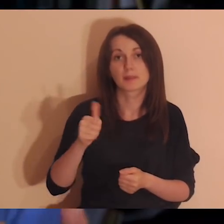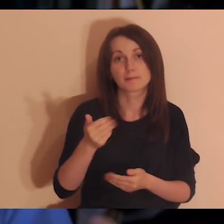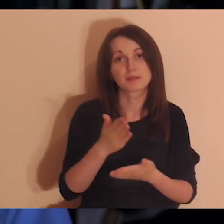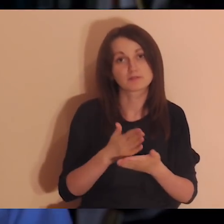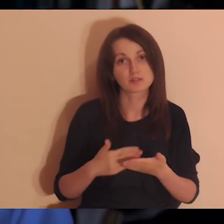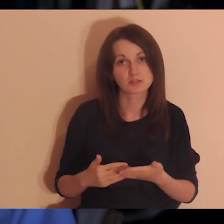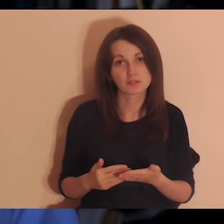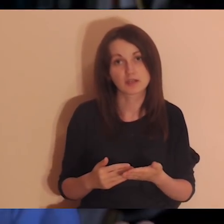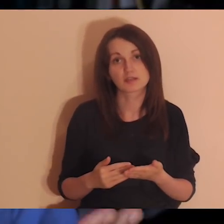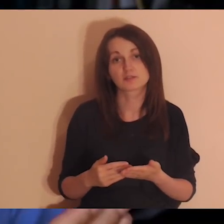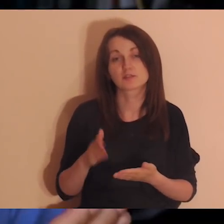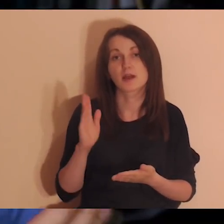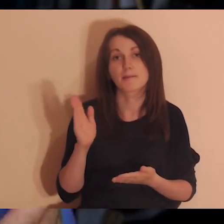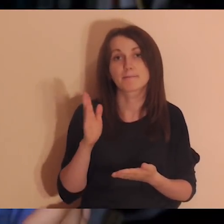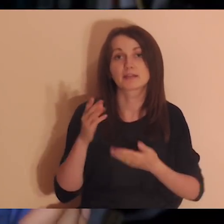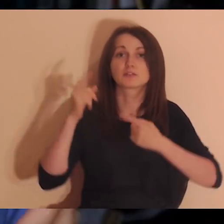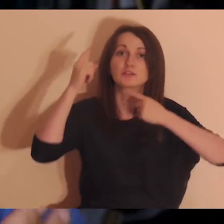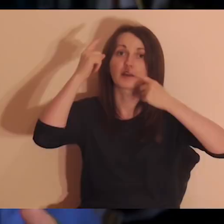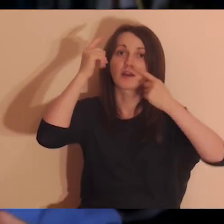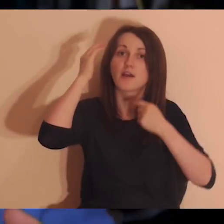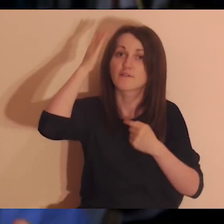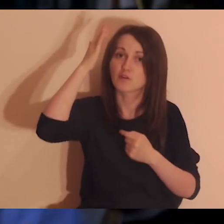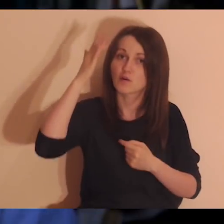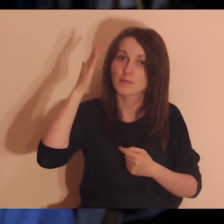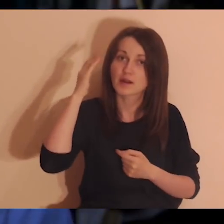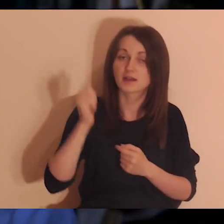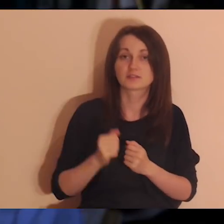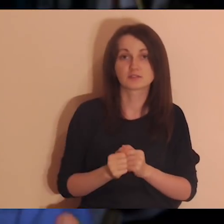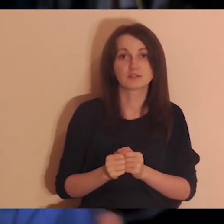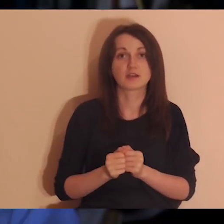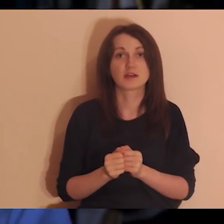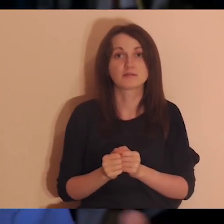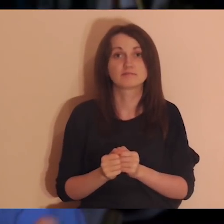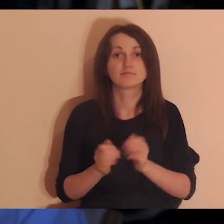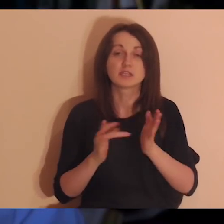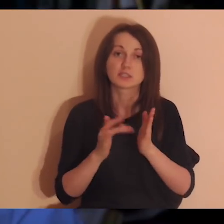Pierwsza część medytacji będzie klasyczna - wyobrazimy sobie Jezusa z apostołami,